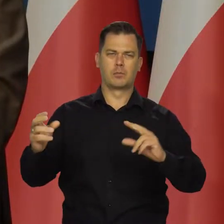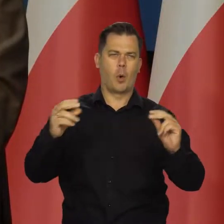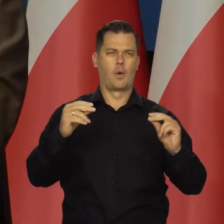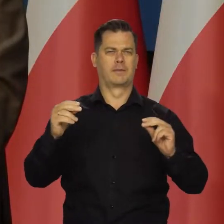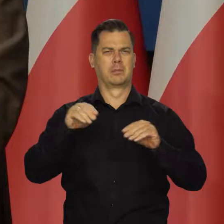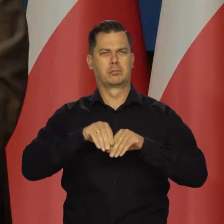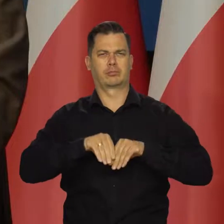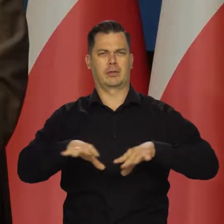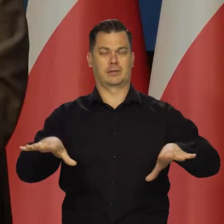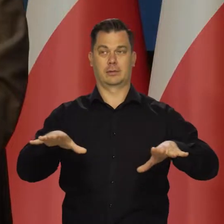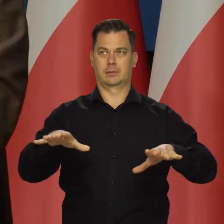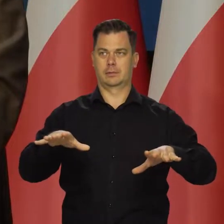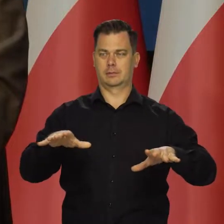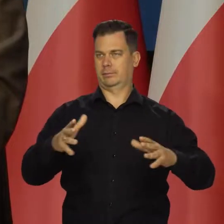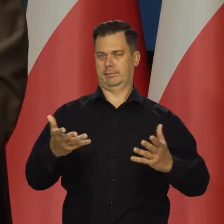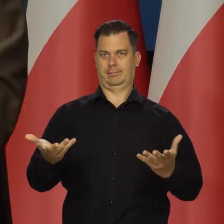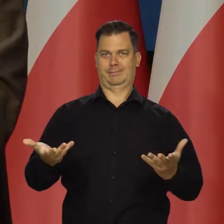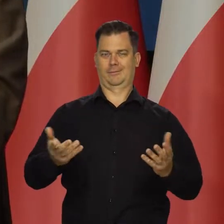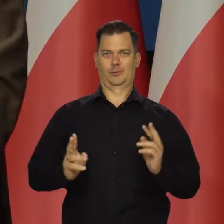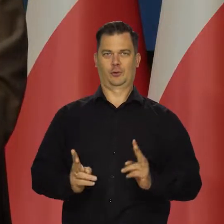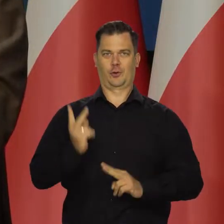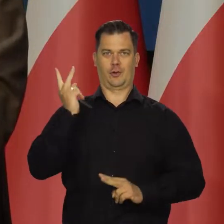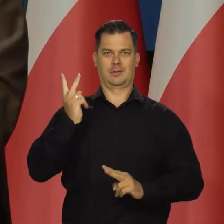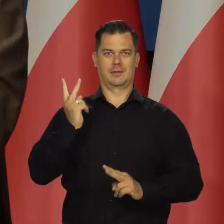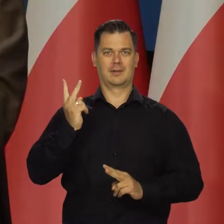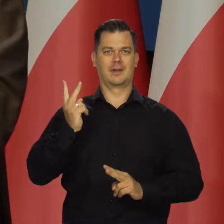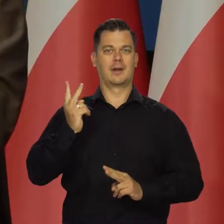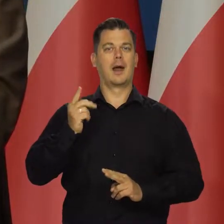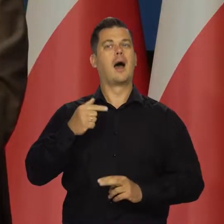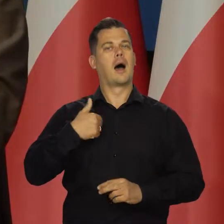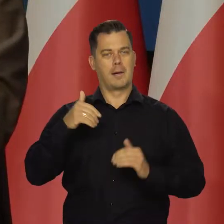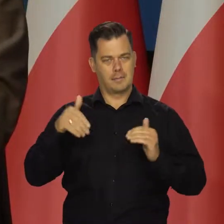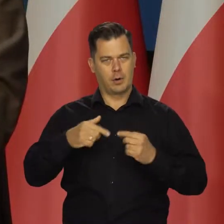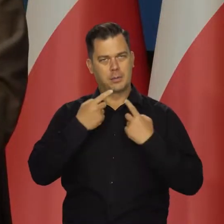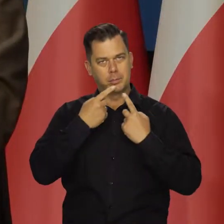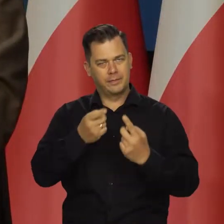inne określenia i sformułowania, ale cierpliwie będziemy to powtarzać.